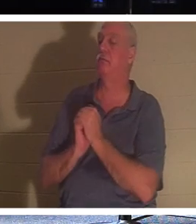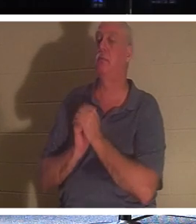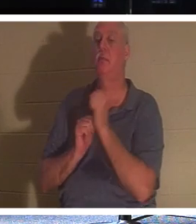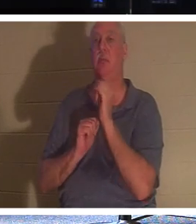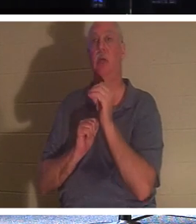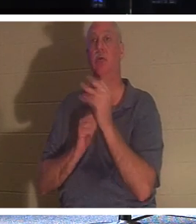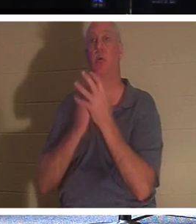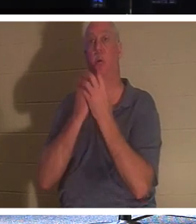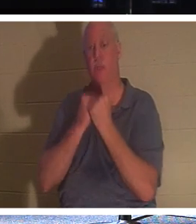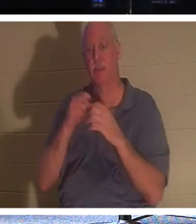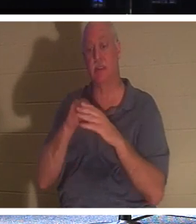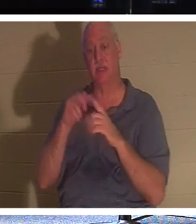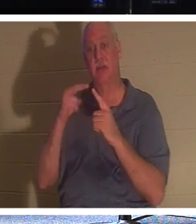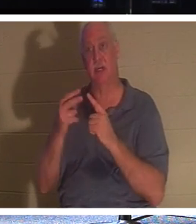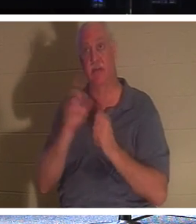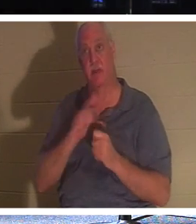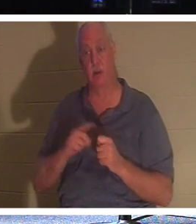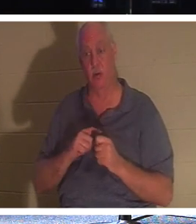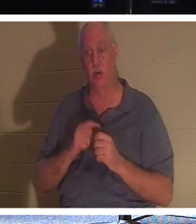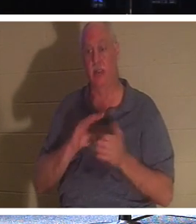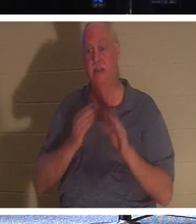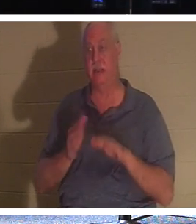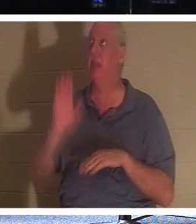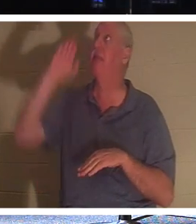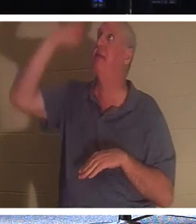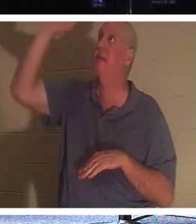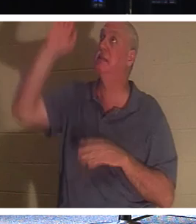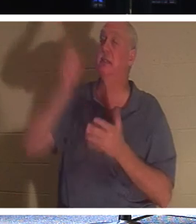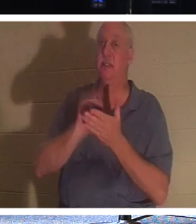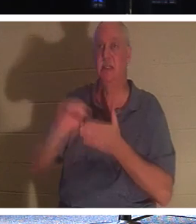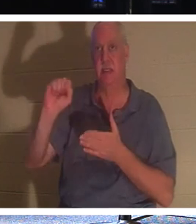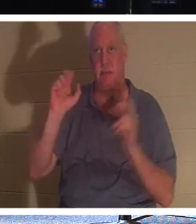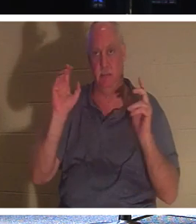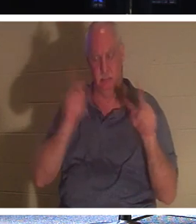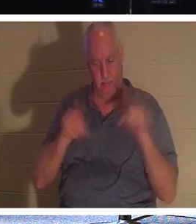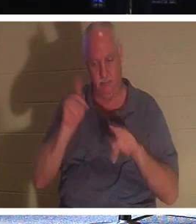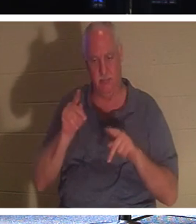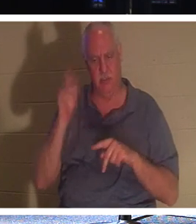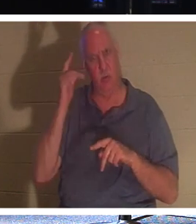主の目に映ることです。神は一体なぜ、